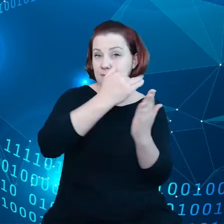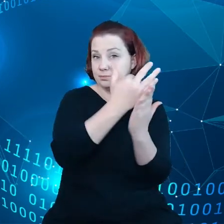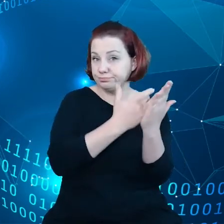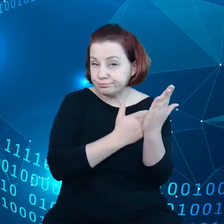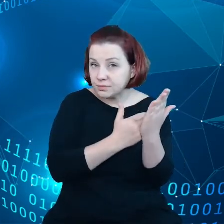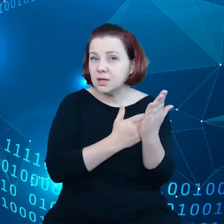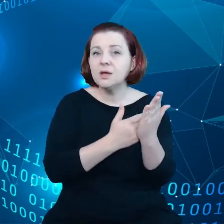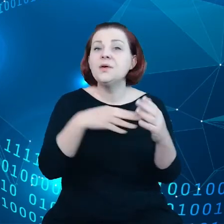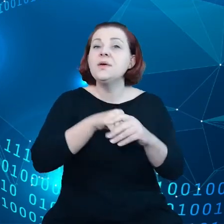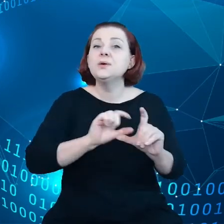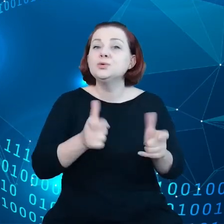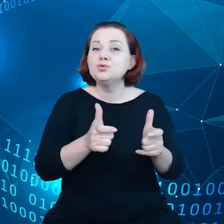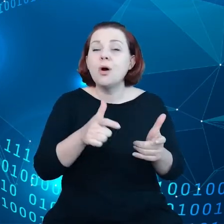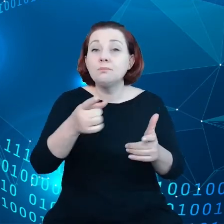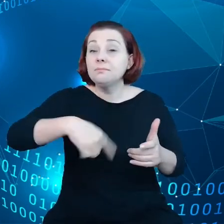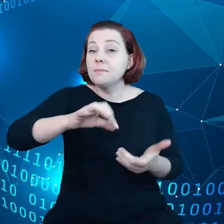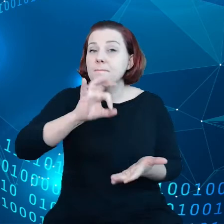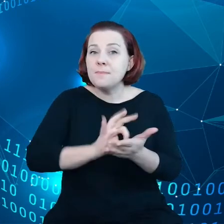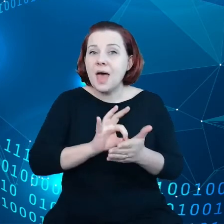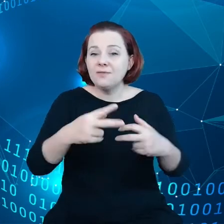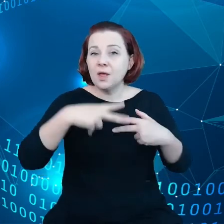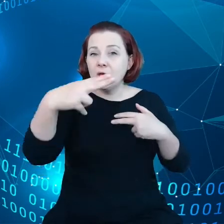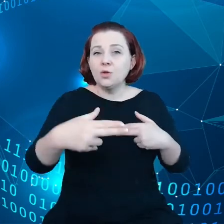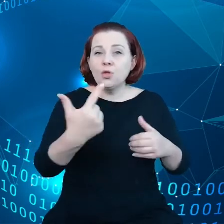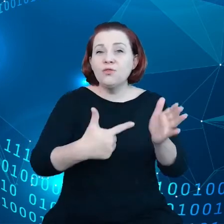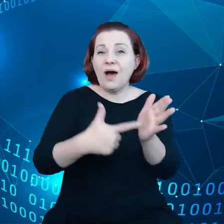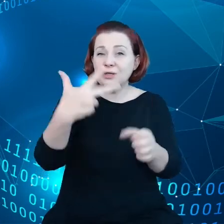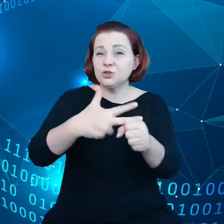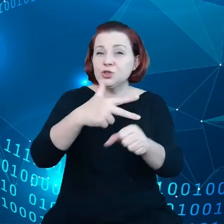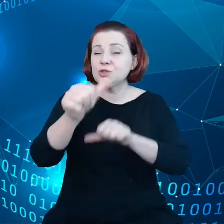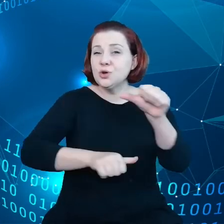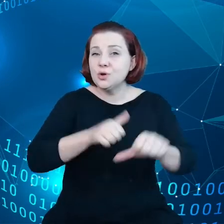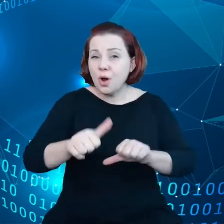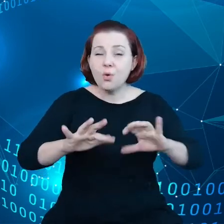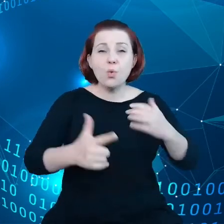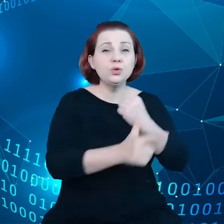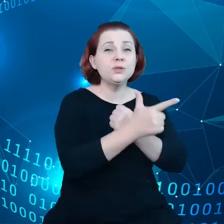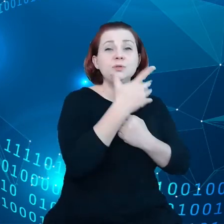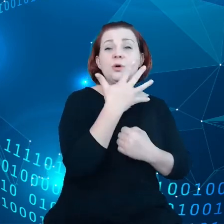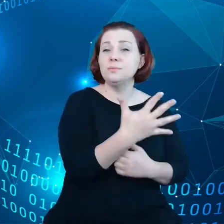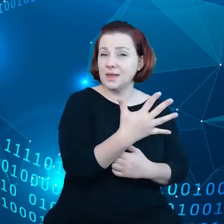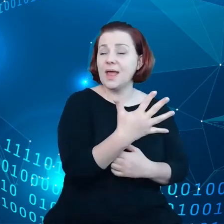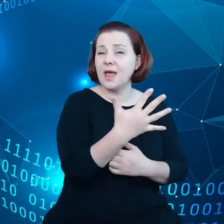upewnienie się, że do roku 2030 75% gospodarki europejskiej